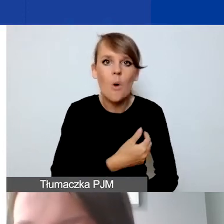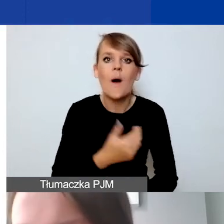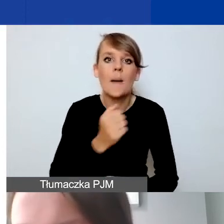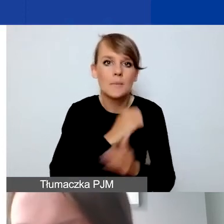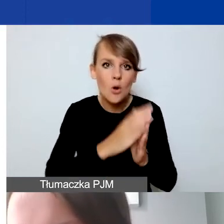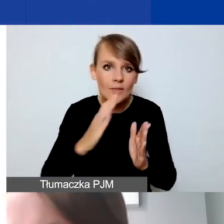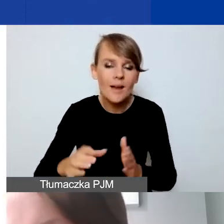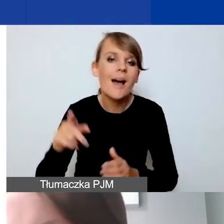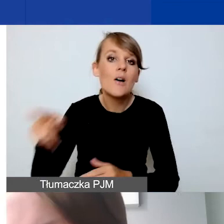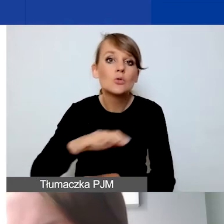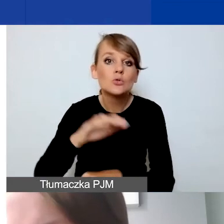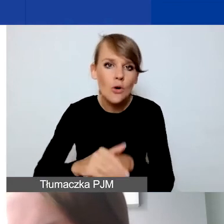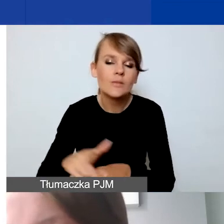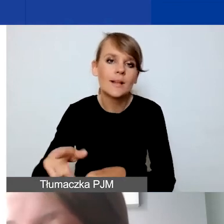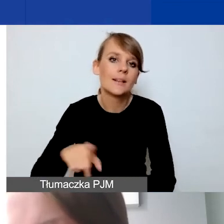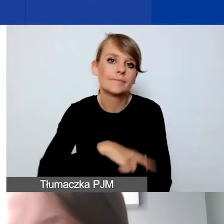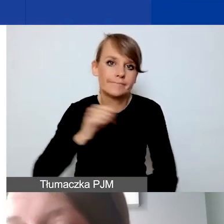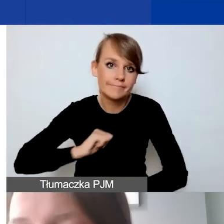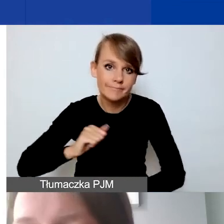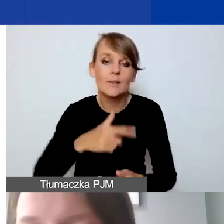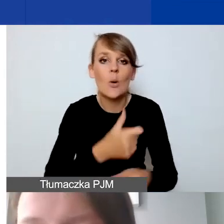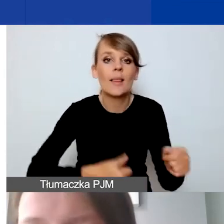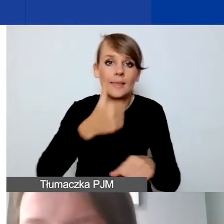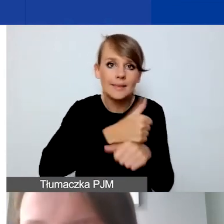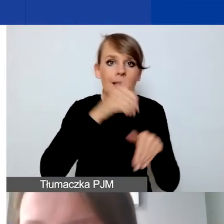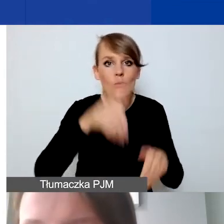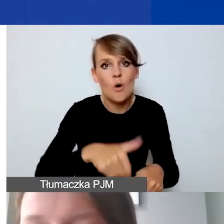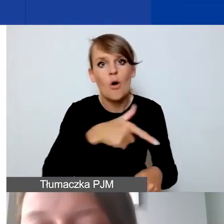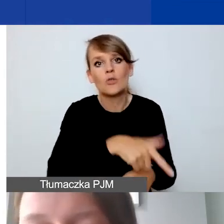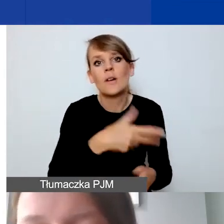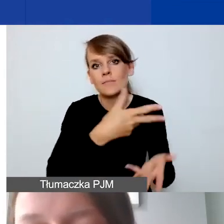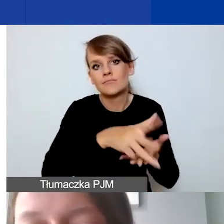W tej sytuacji lider może ponosić koszty związane z takim partnerstwem. Co istotne,